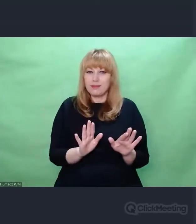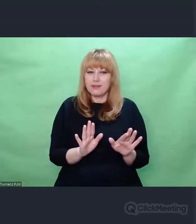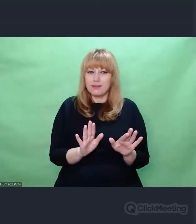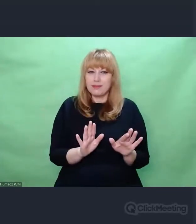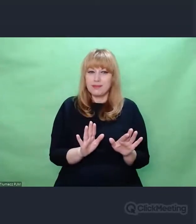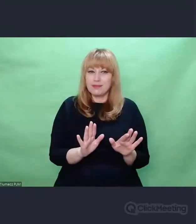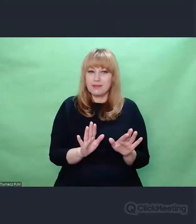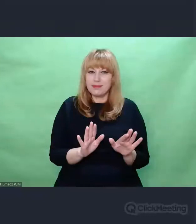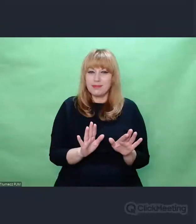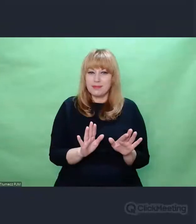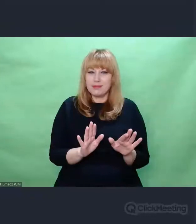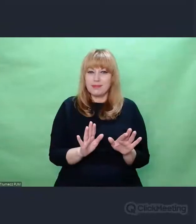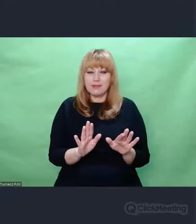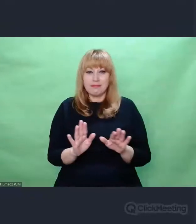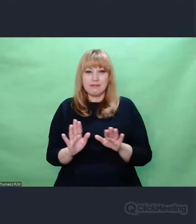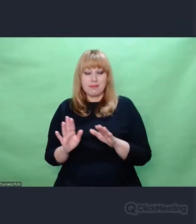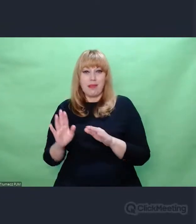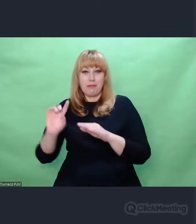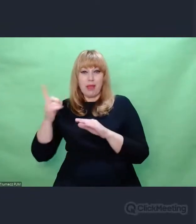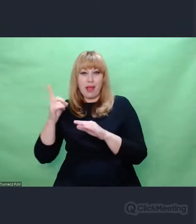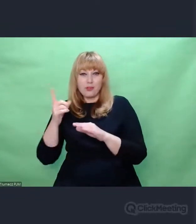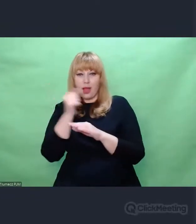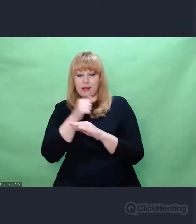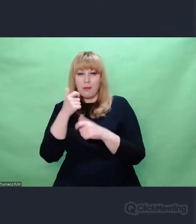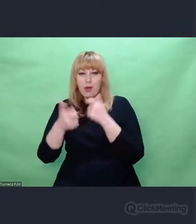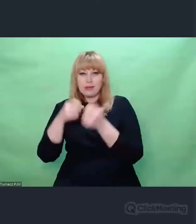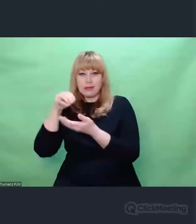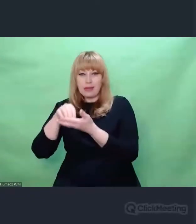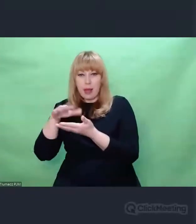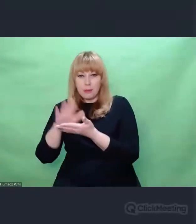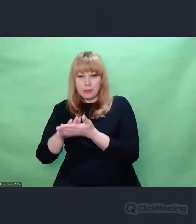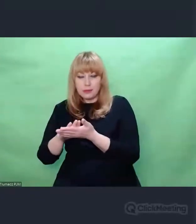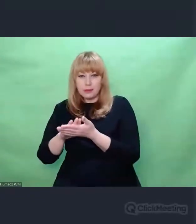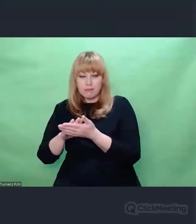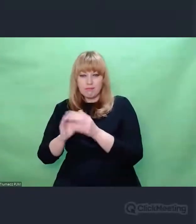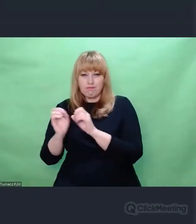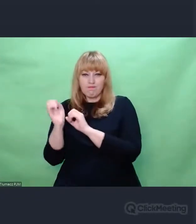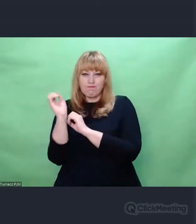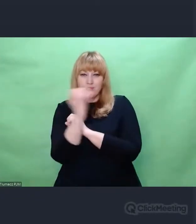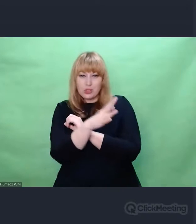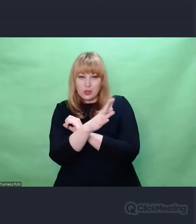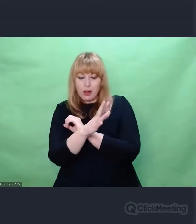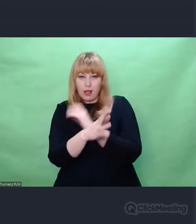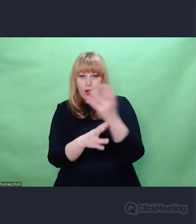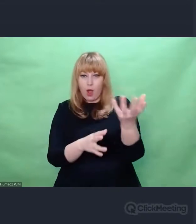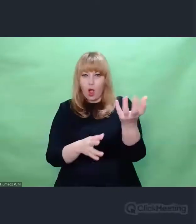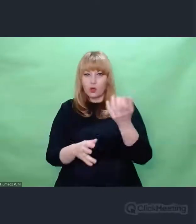w której, podobnie jak w orkiestrze, podawano sobie pewne frazy, wątki,